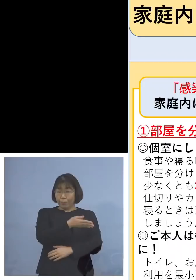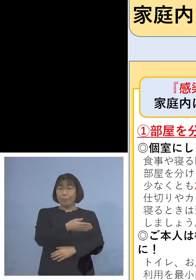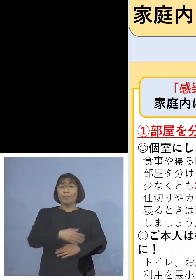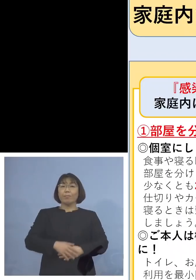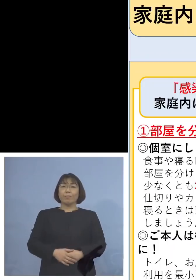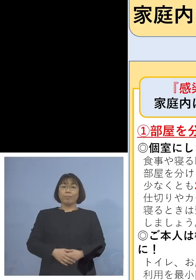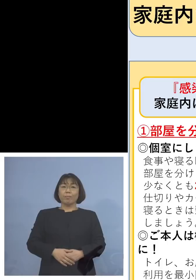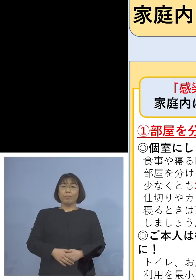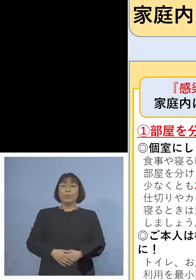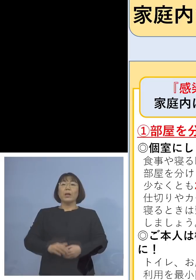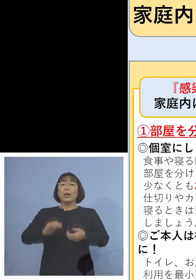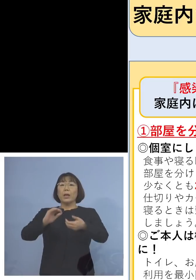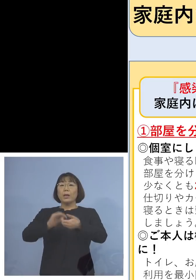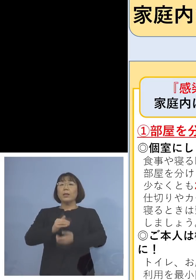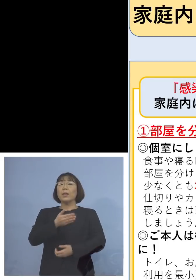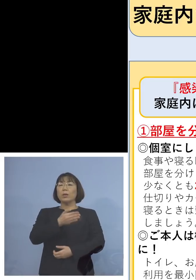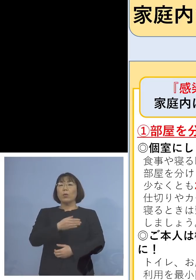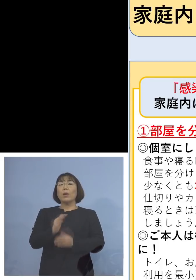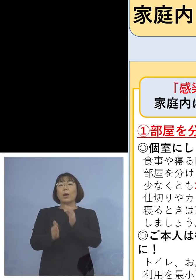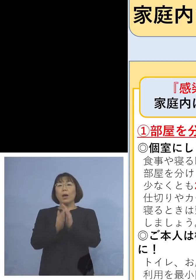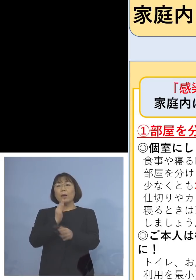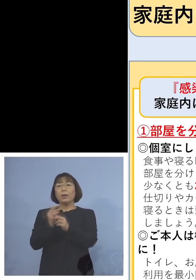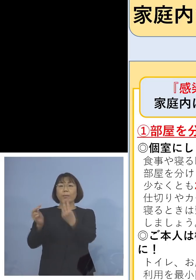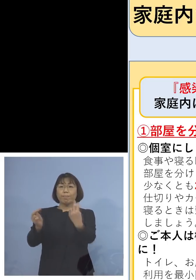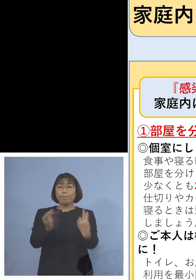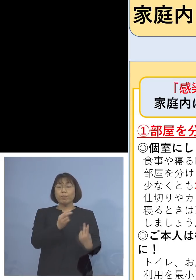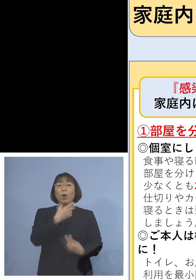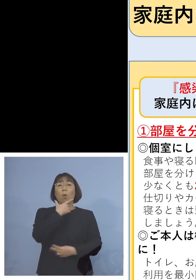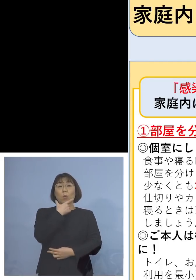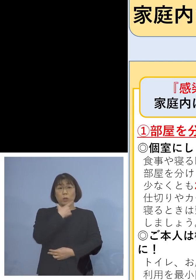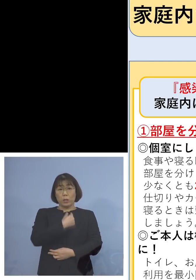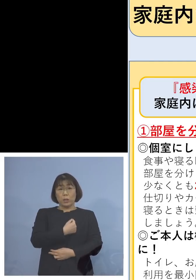是非こちらもう一度 ご覧いただきたいと思います